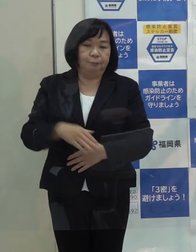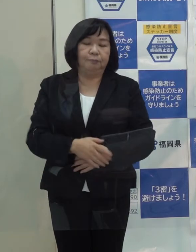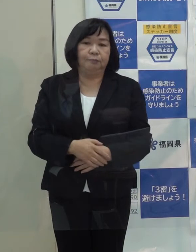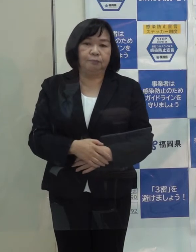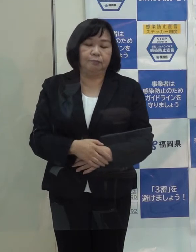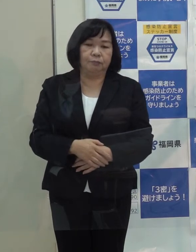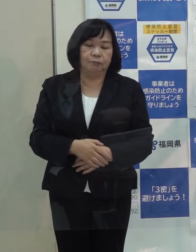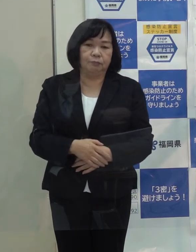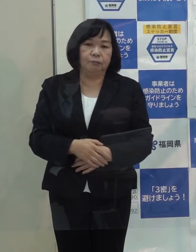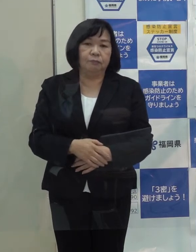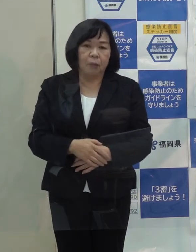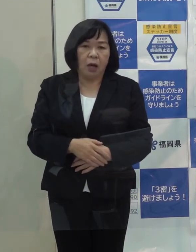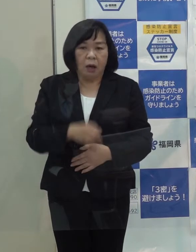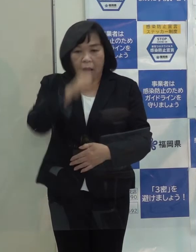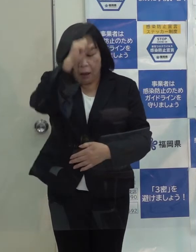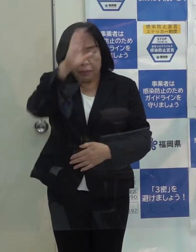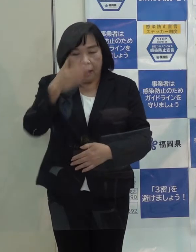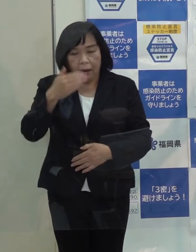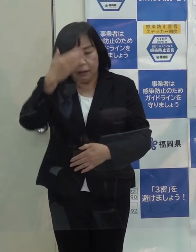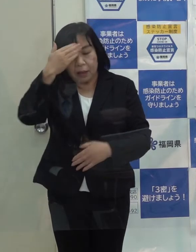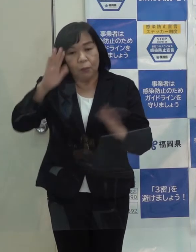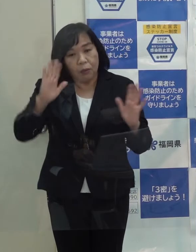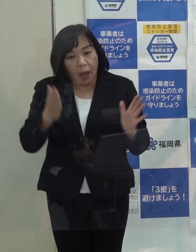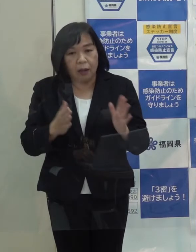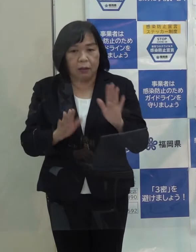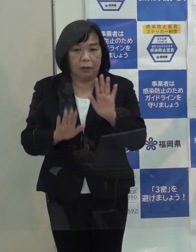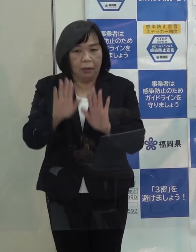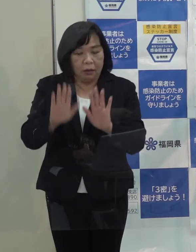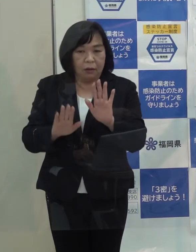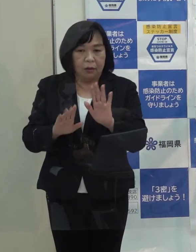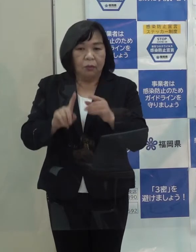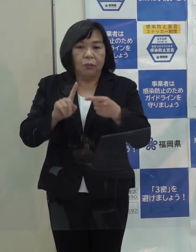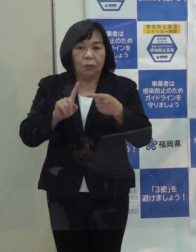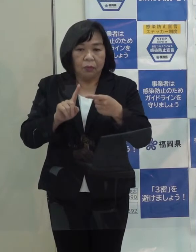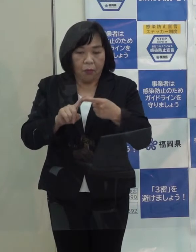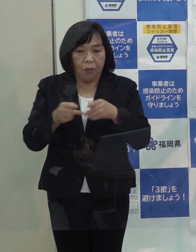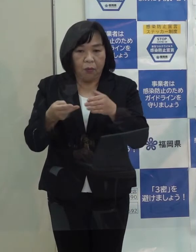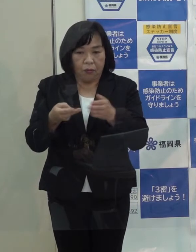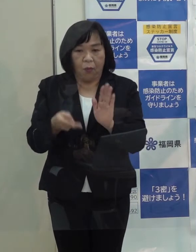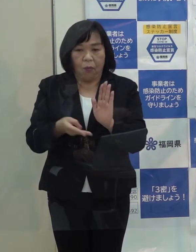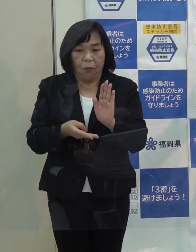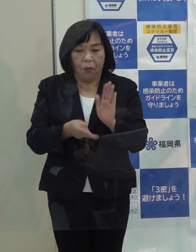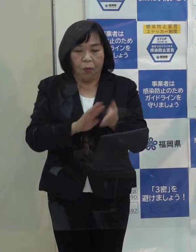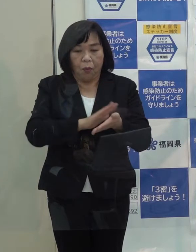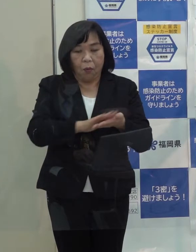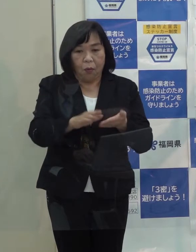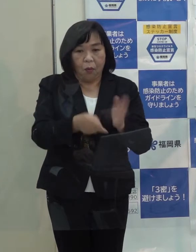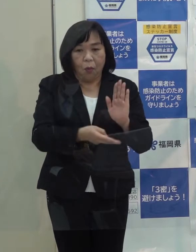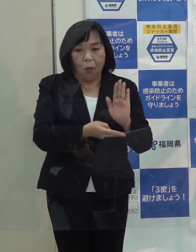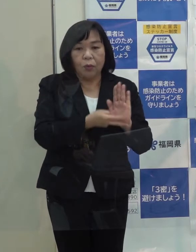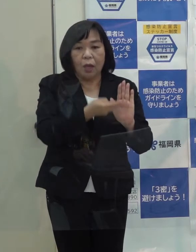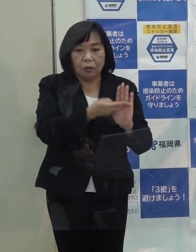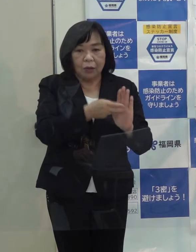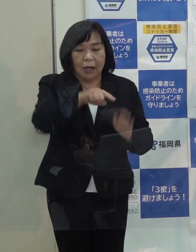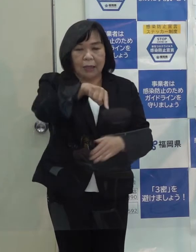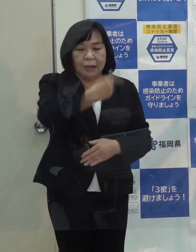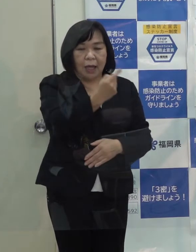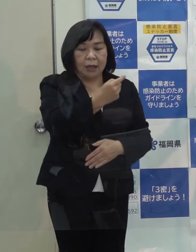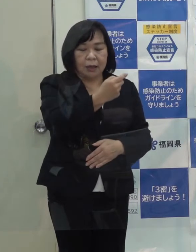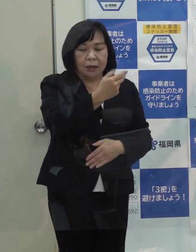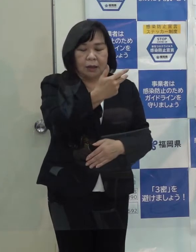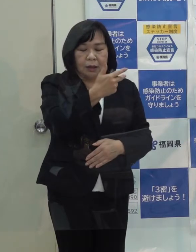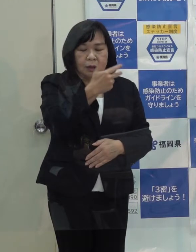また 無症状者 軽症者の方々を受け入れる宿泊療養施設は４ホテル １,０５７室確保しており